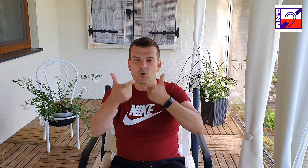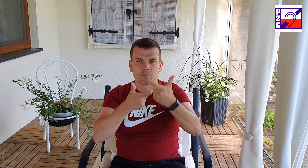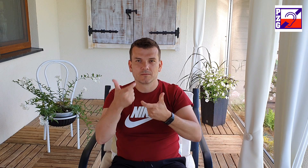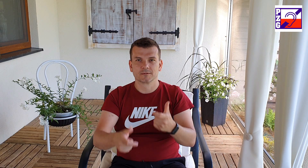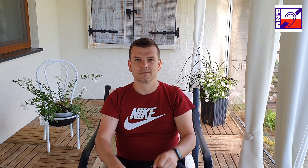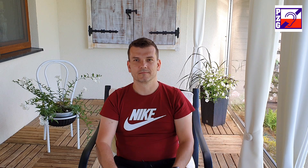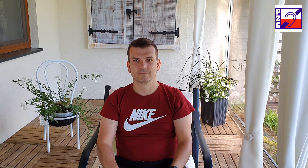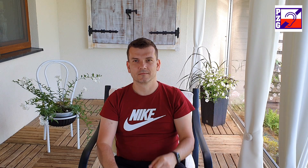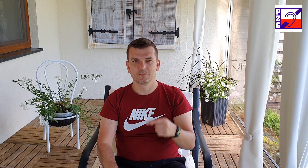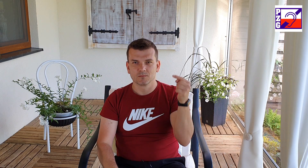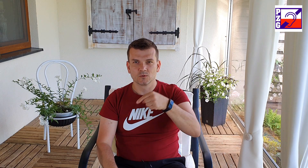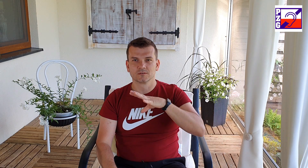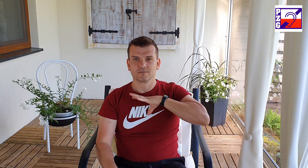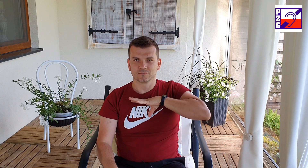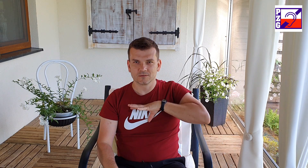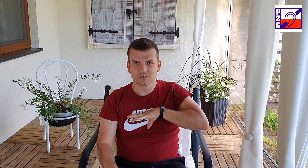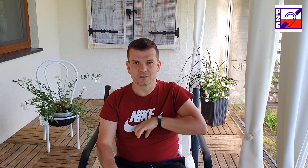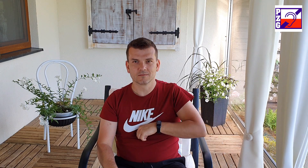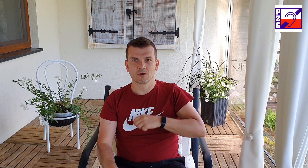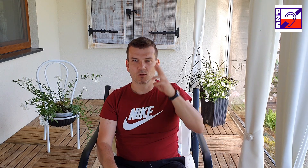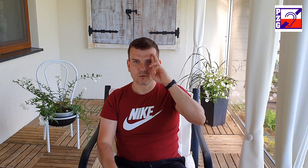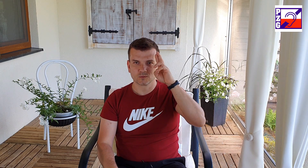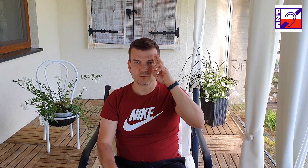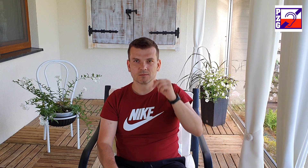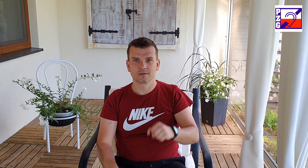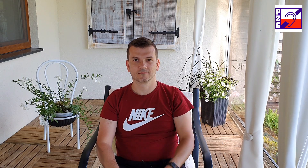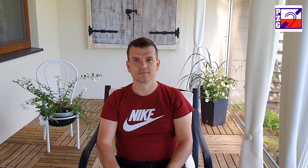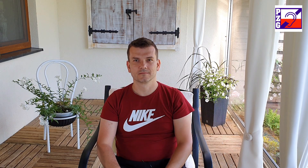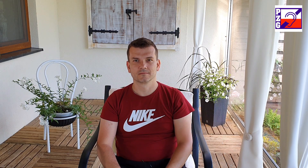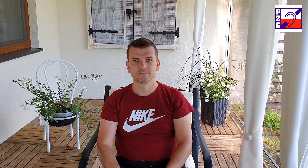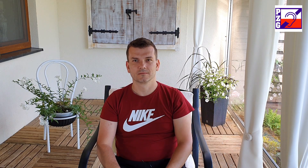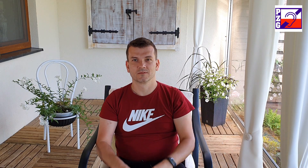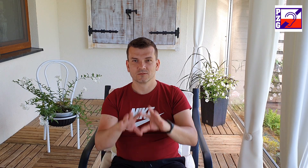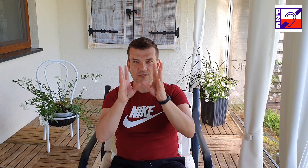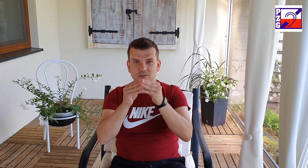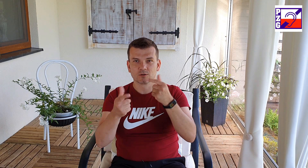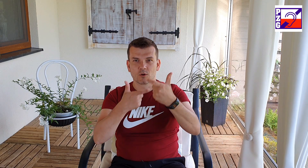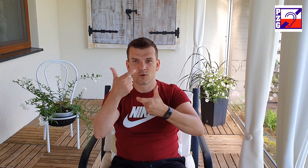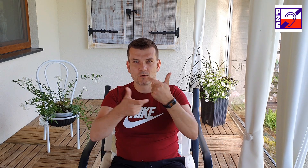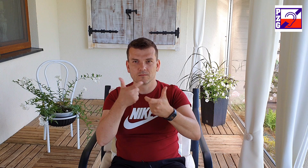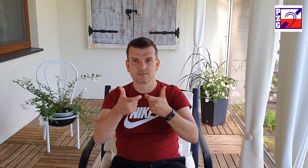to sprawi że wszyscy będziemy się czuć komfortowo